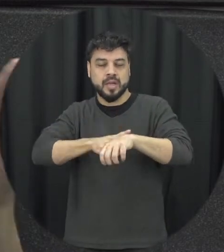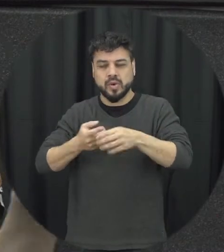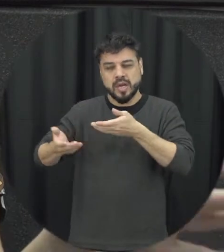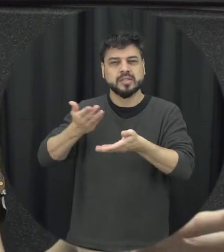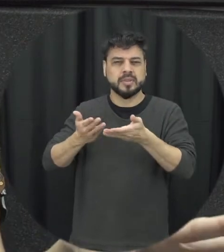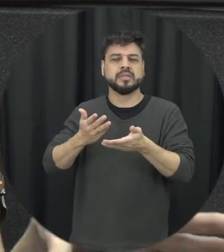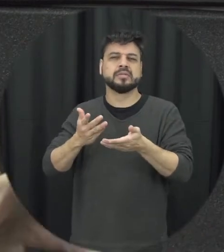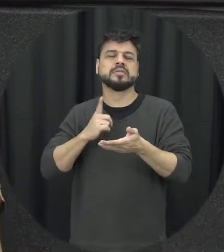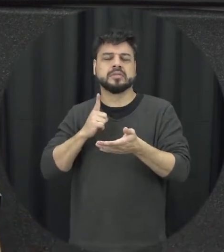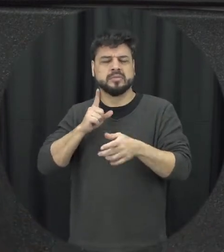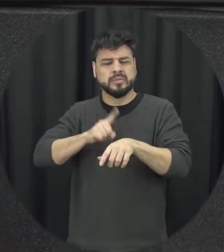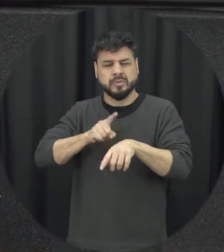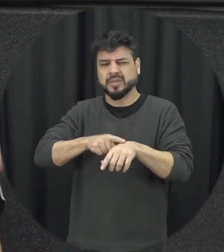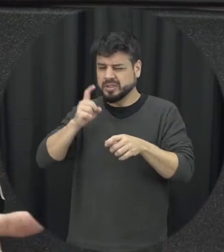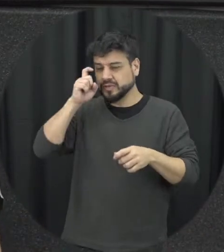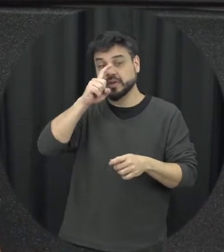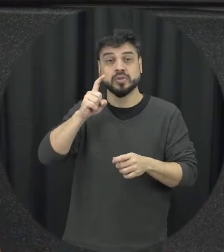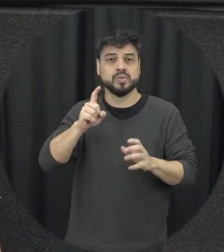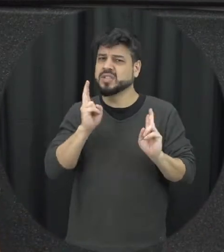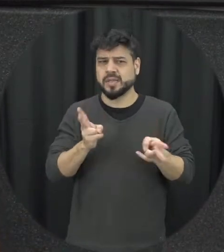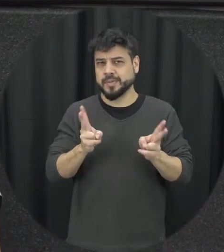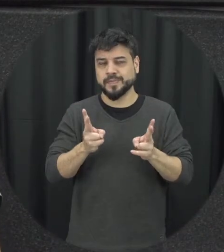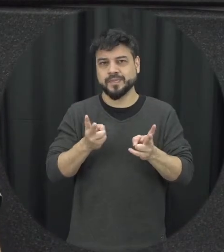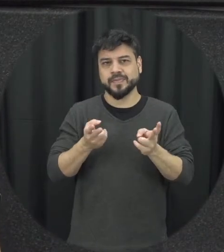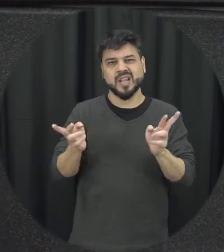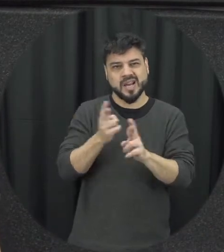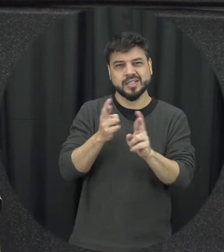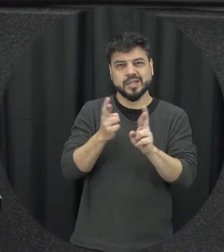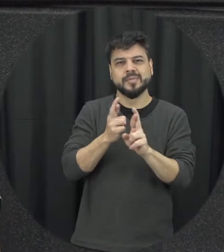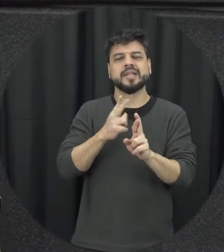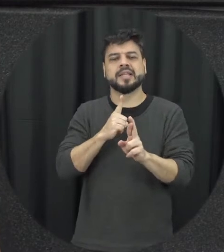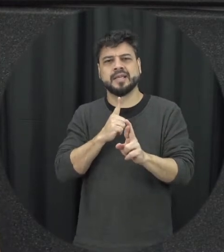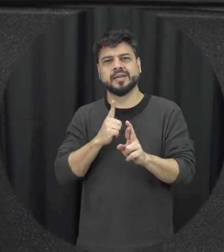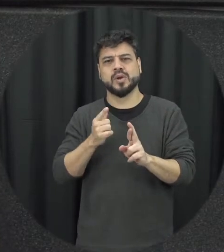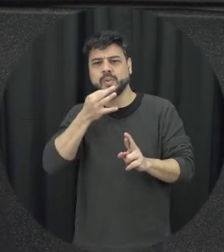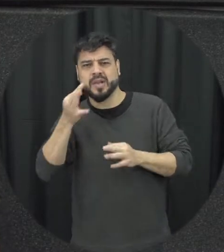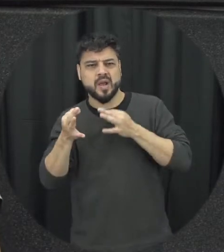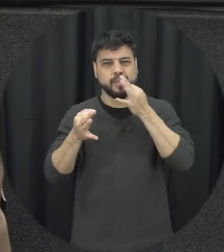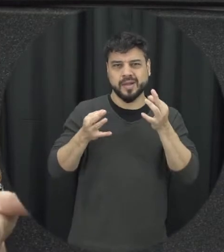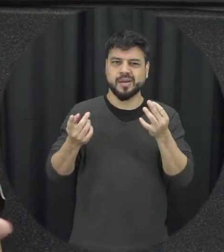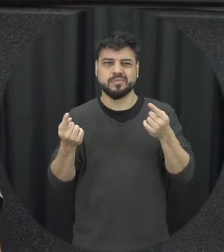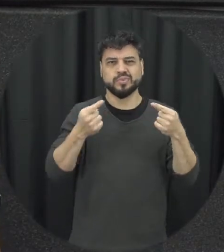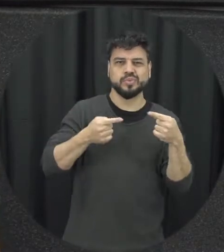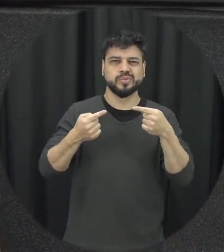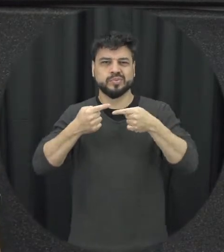então toda relacionamento ele de situações onde a gente acaba divergindo de opiniões as pessoas são